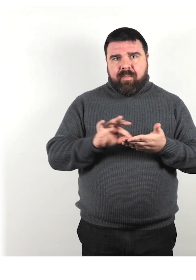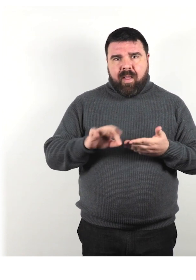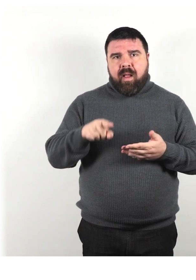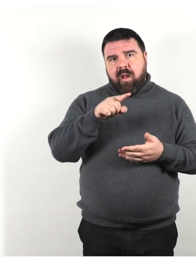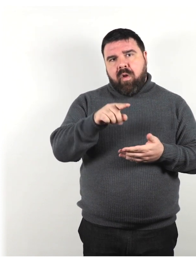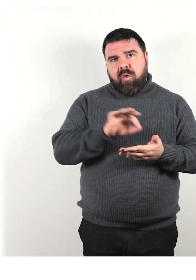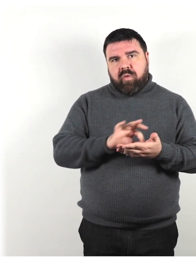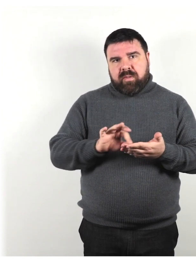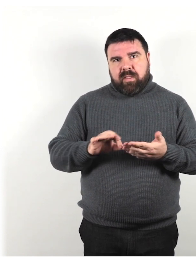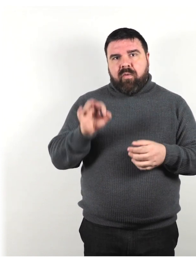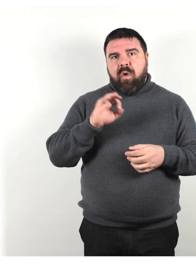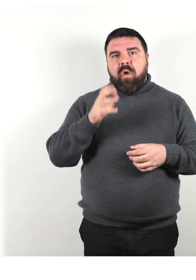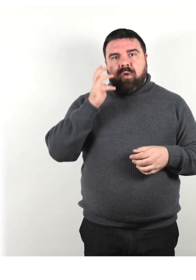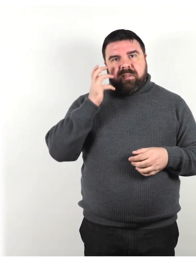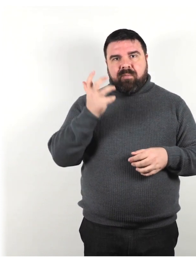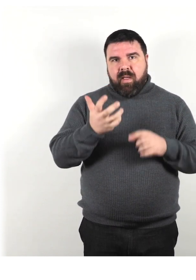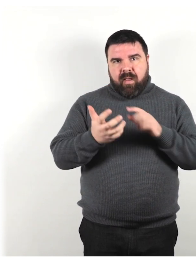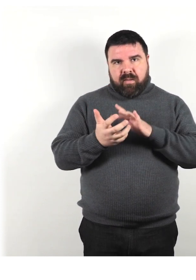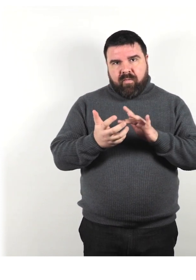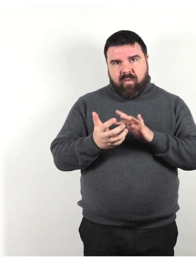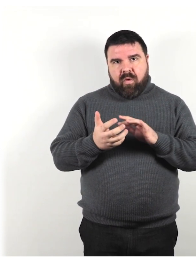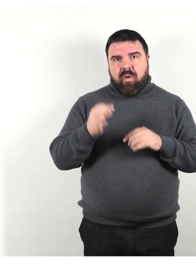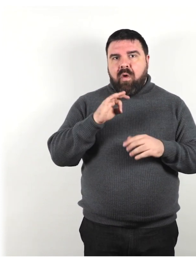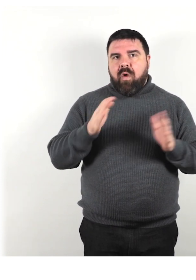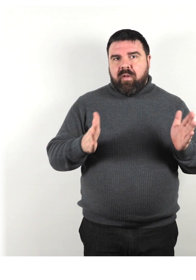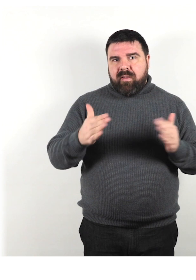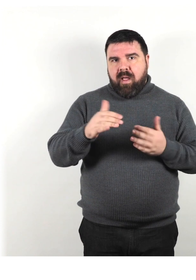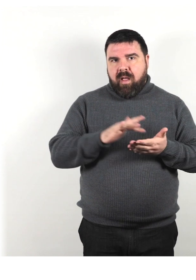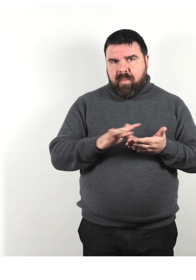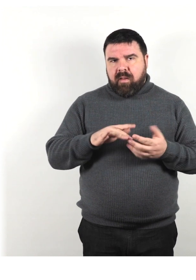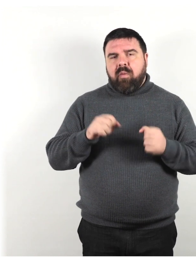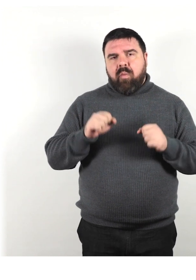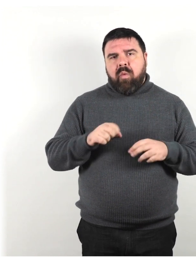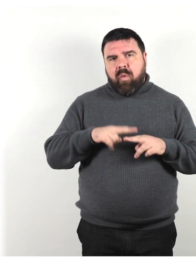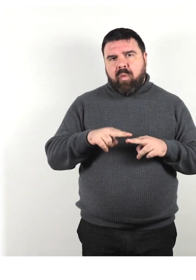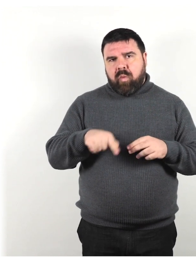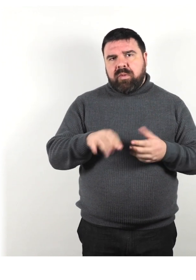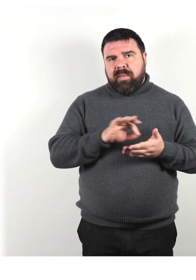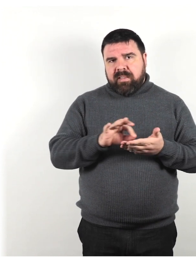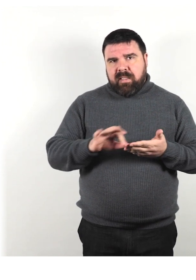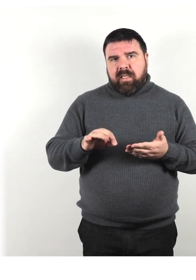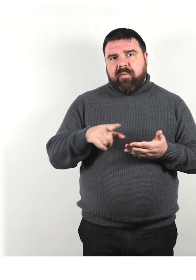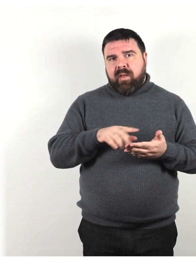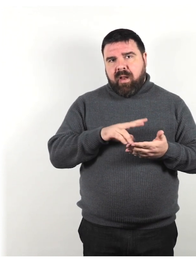Uno smartphone o un tablet può essere utilizzato anche per scrivere e leggere messaggi.